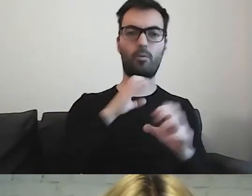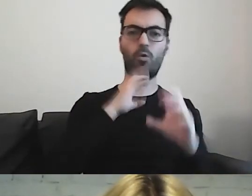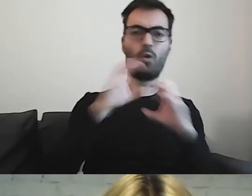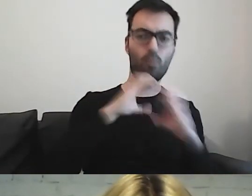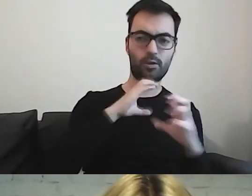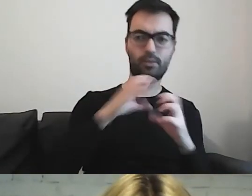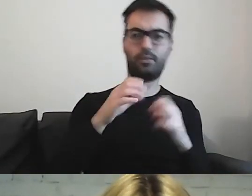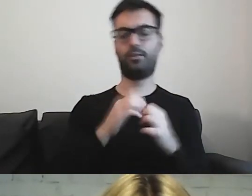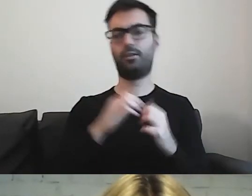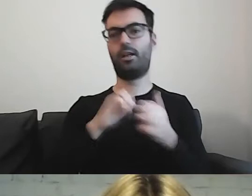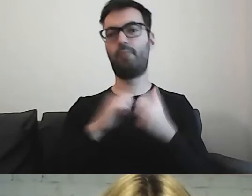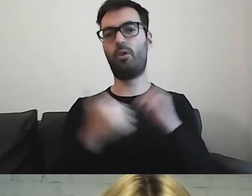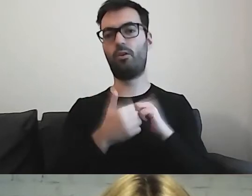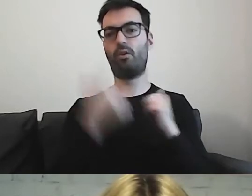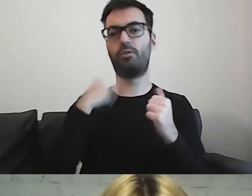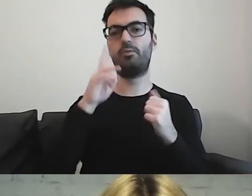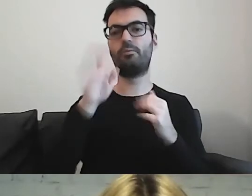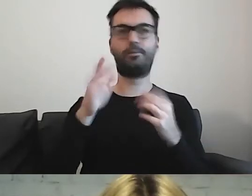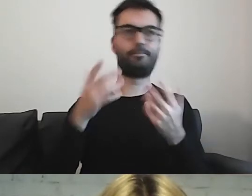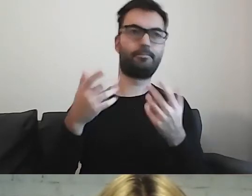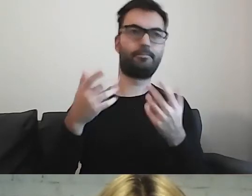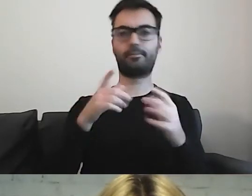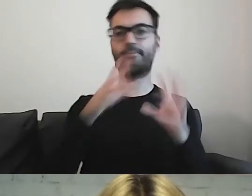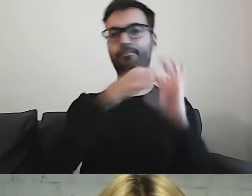czy będą miały sprzężone niepełnosprawności,